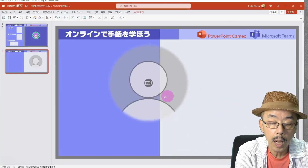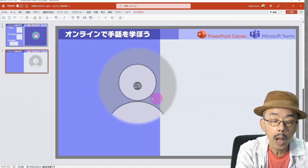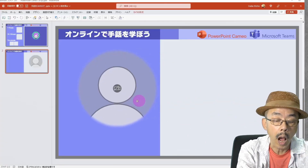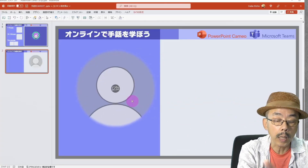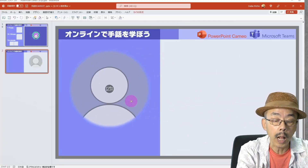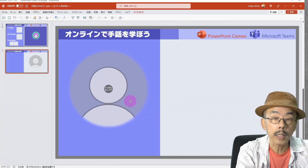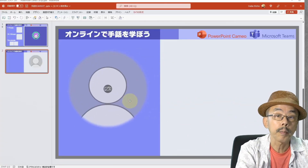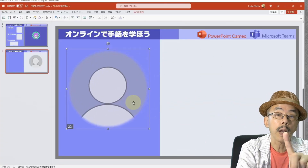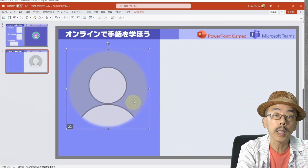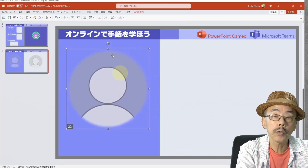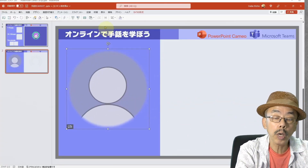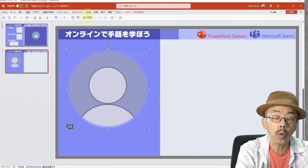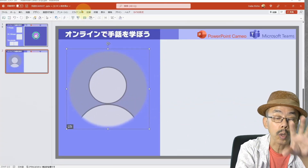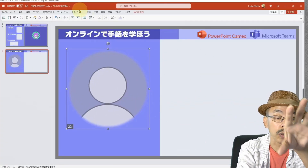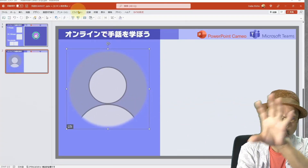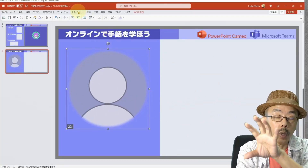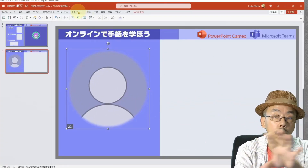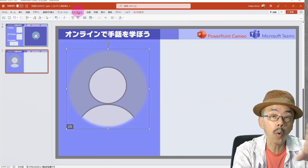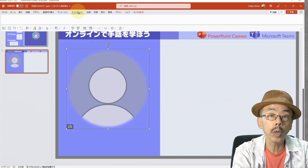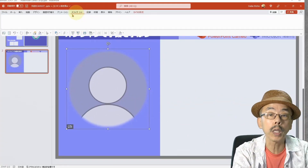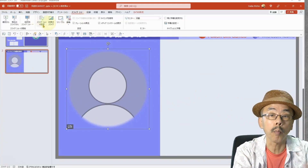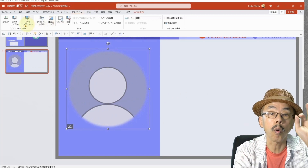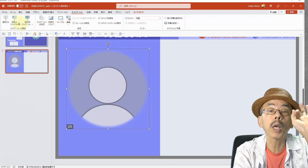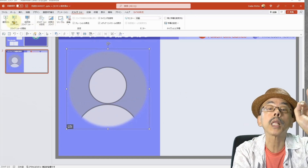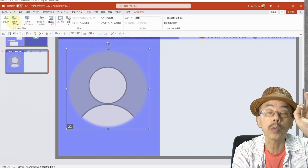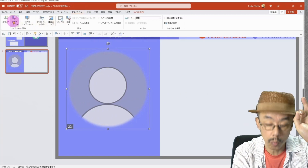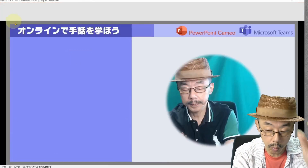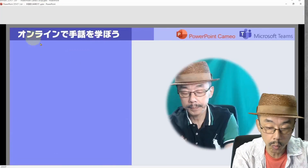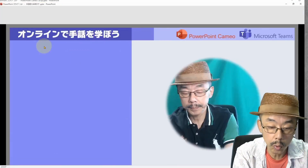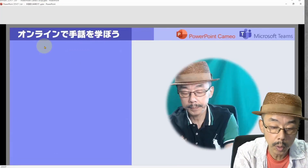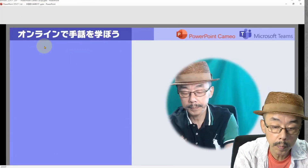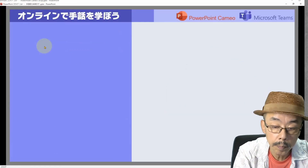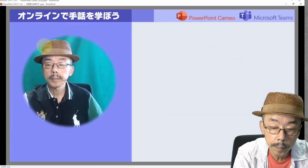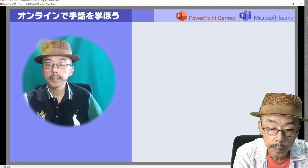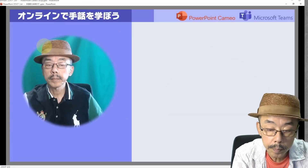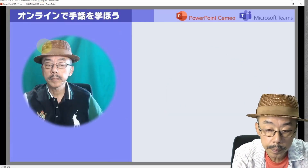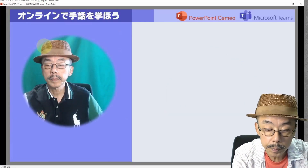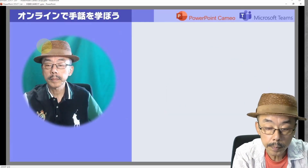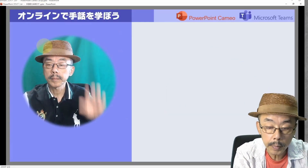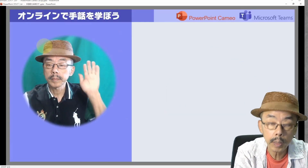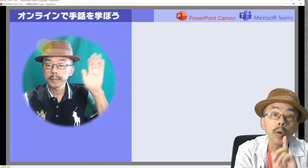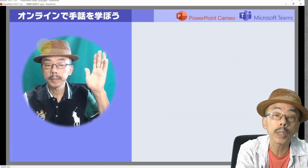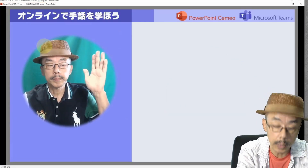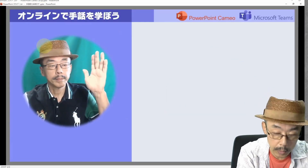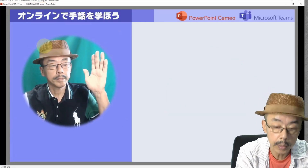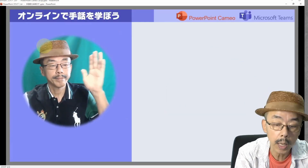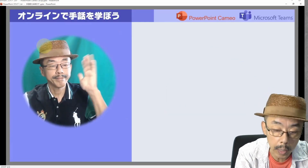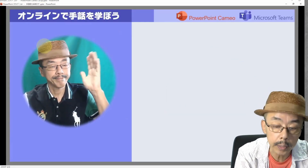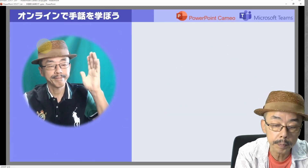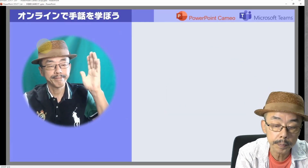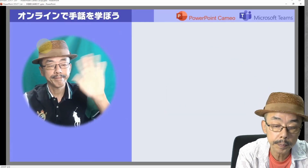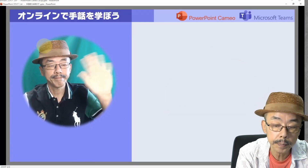あたりまえに、どこに置いてもOKです。